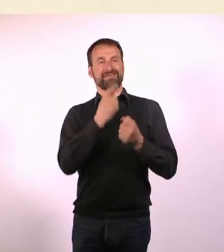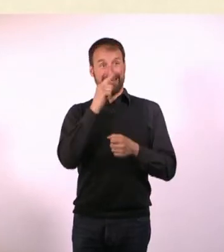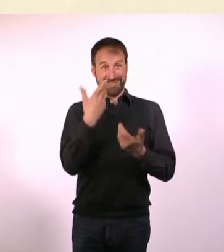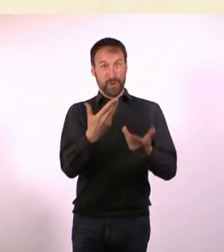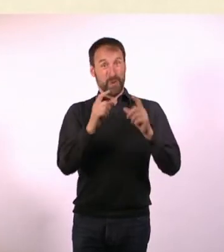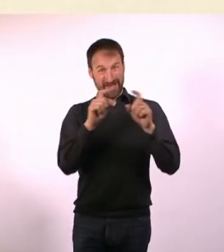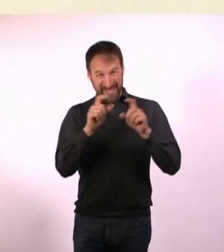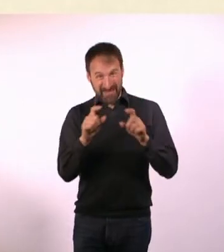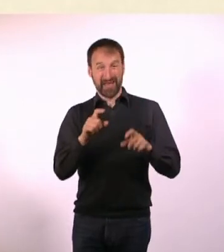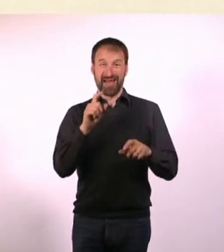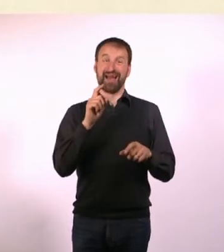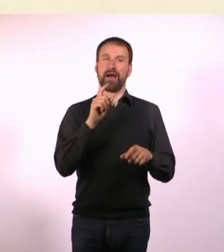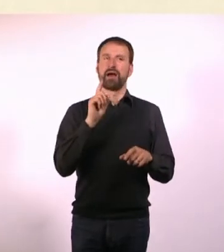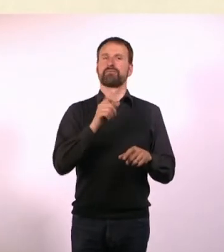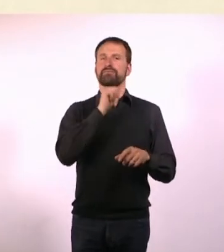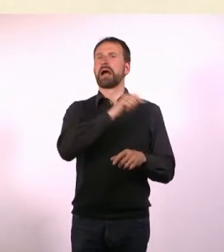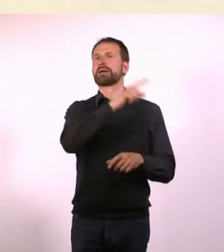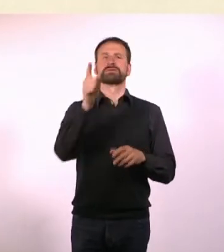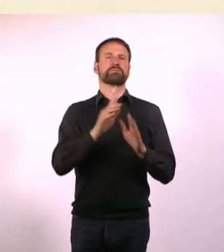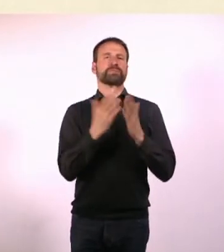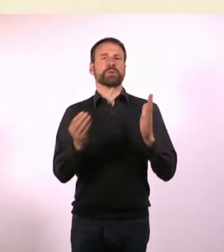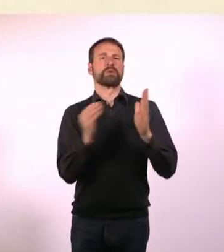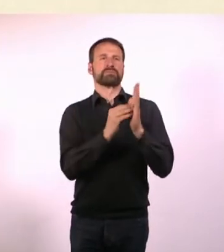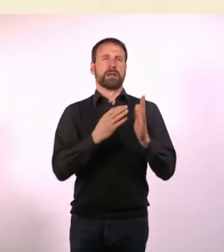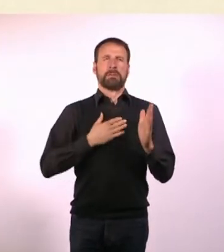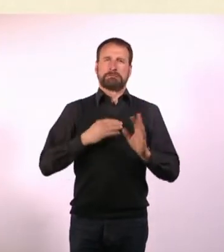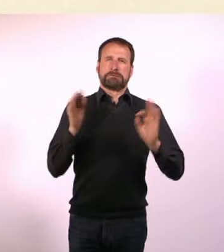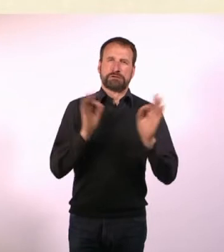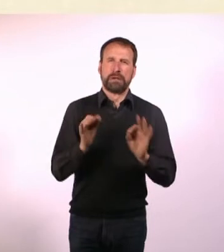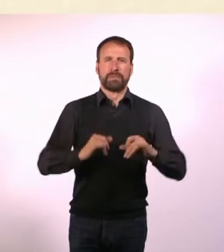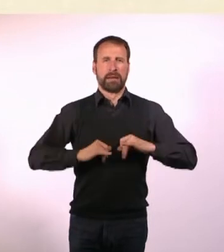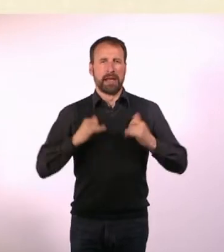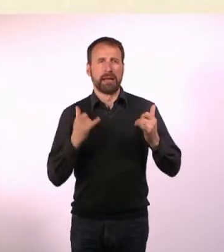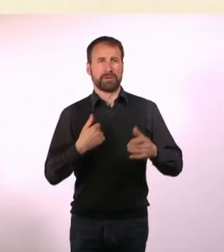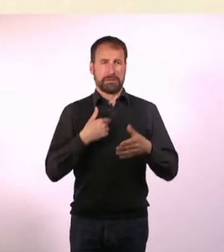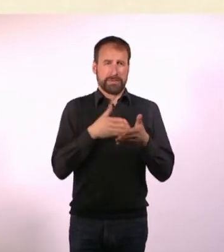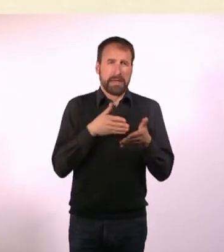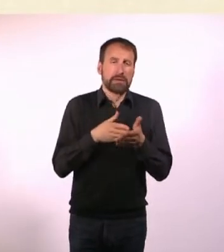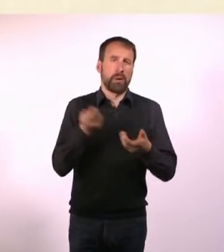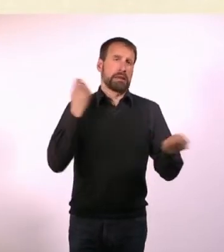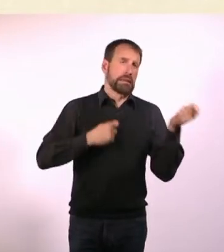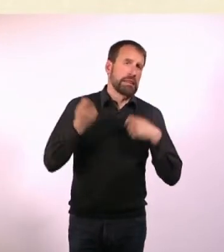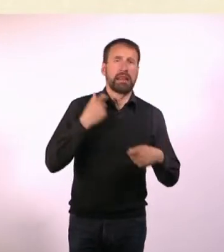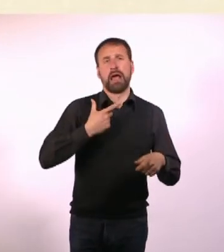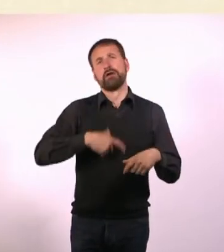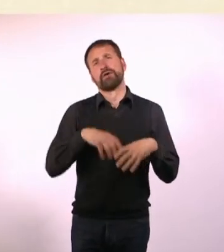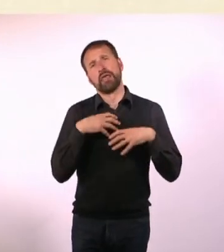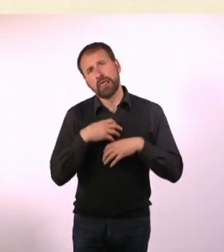so Sachen stehen wie: Mein furchtbares Leben als Geißel meiner Behinderung. Ich tue mir sehr, sehr leid.